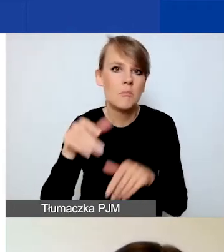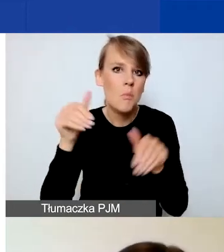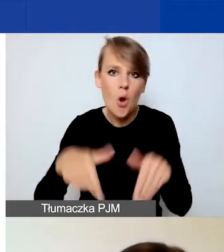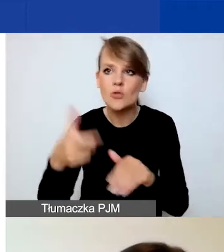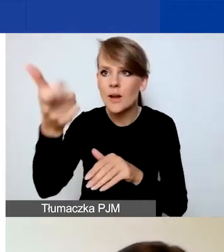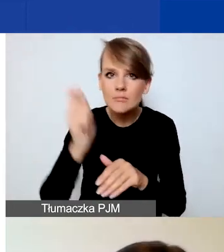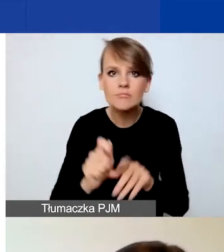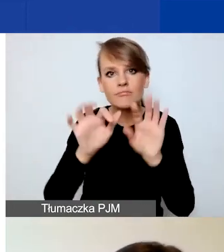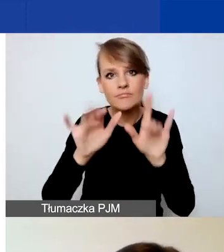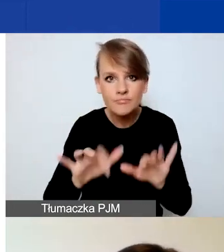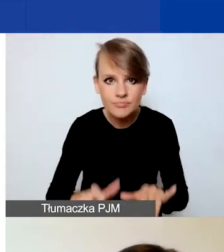Zachęcam do tego gorąco.